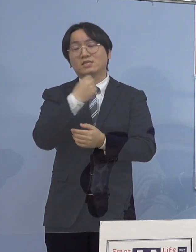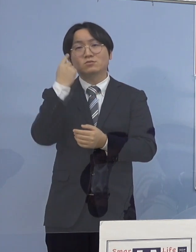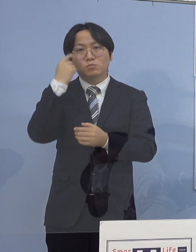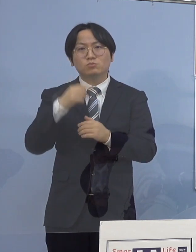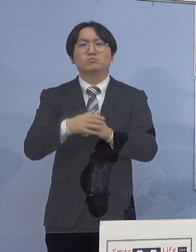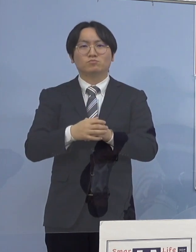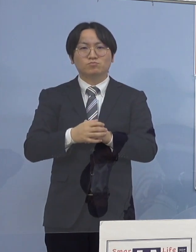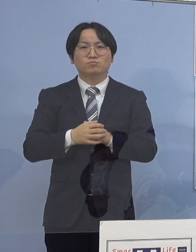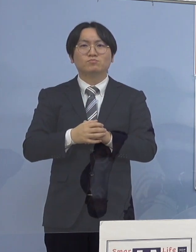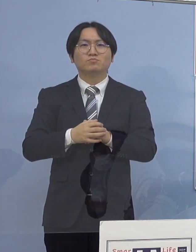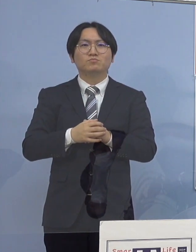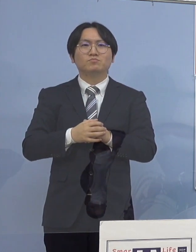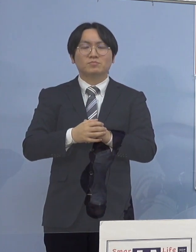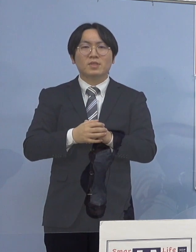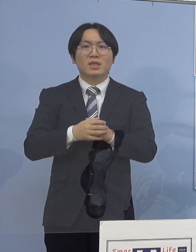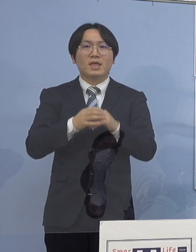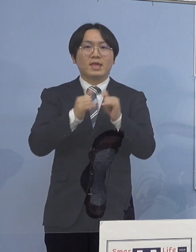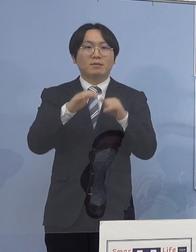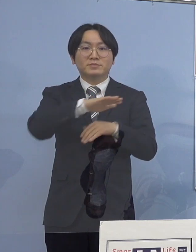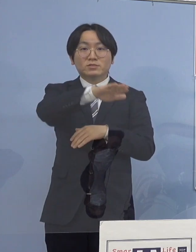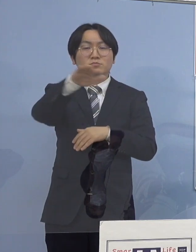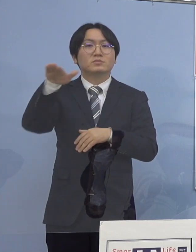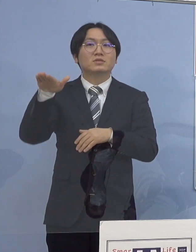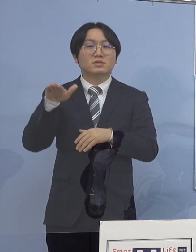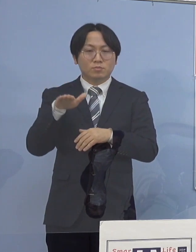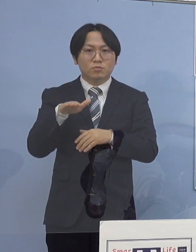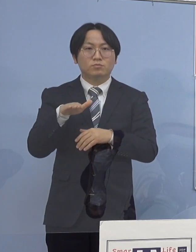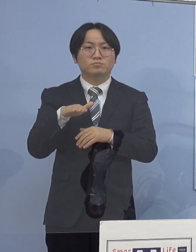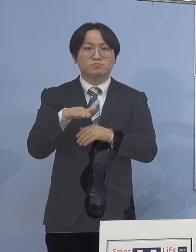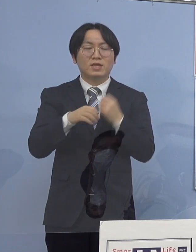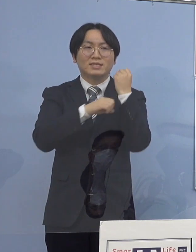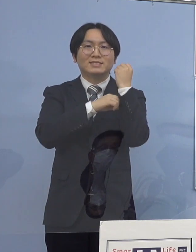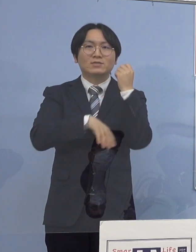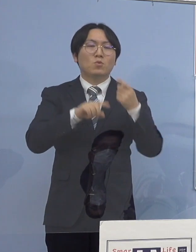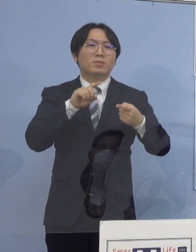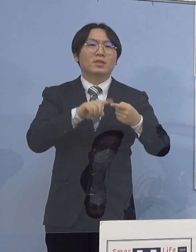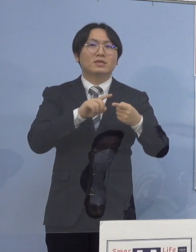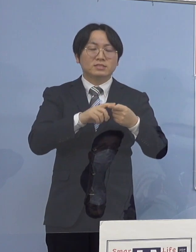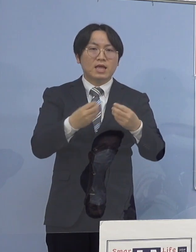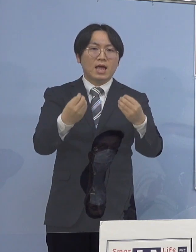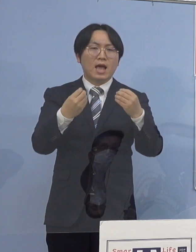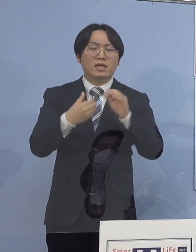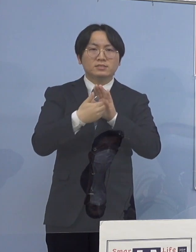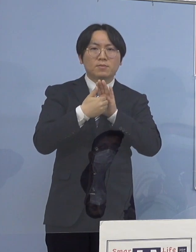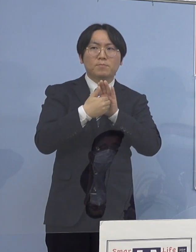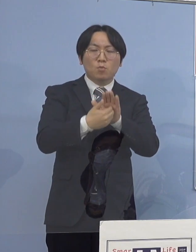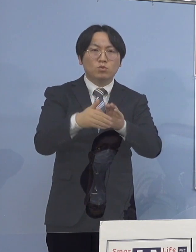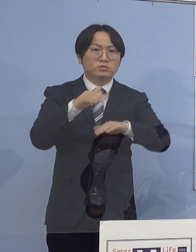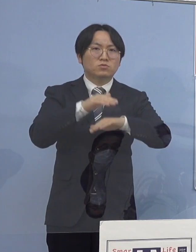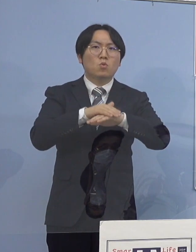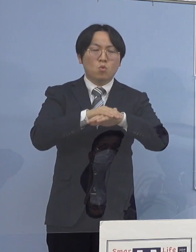そこで県民の皆様方にも 基本的な感染防止対策の一層の徹底に